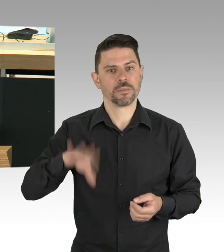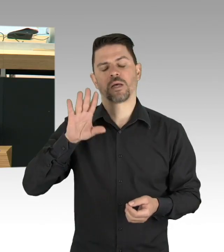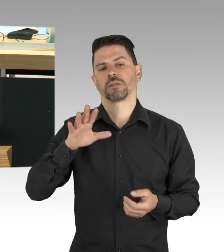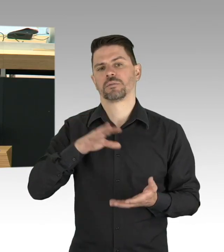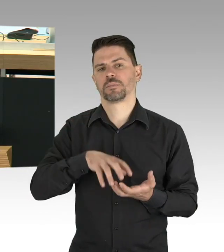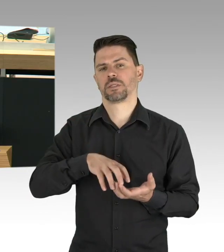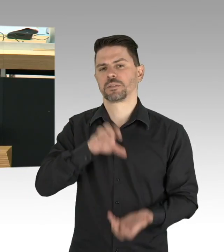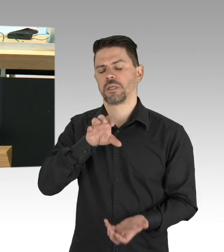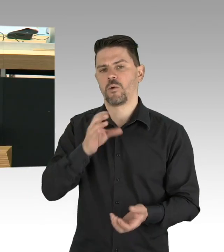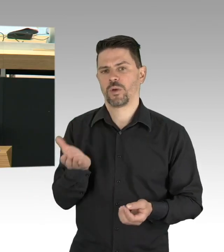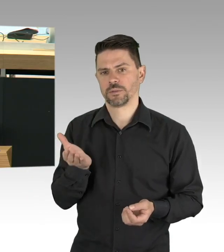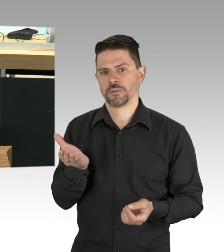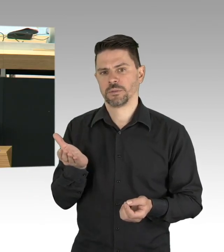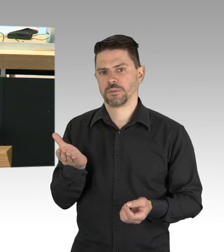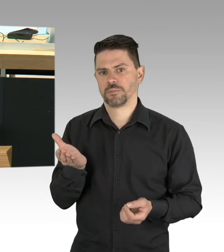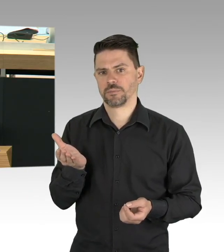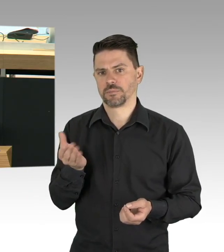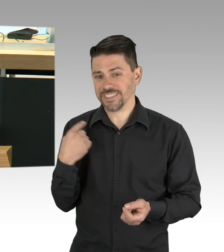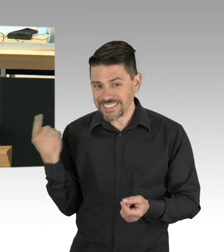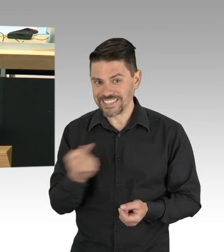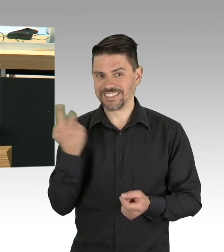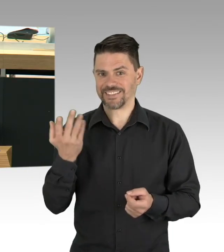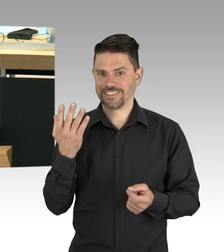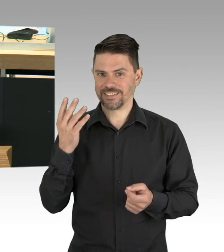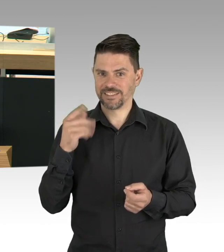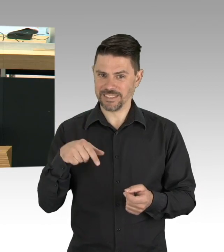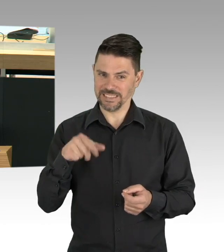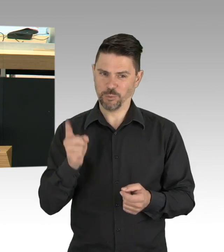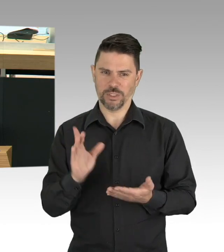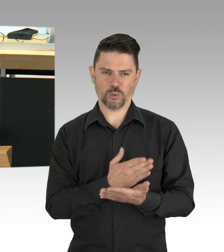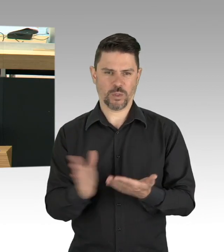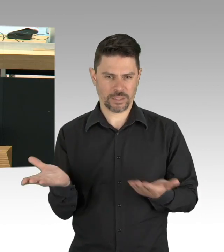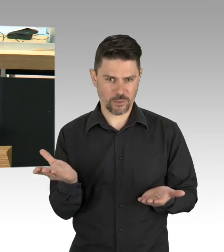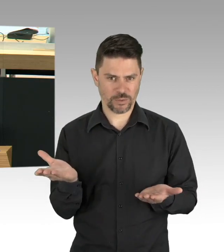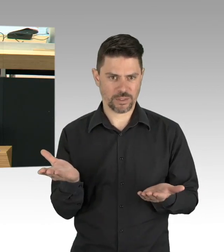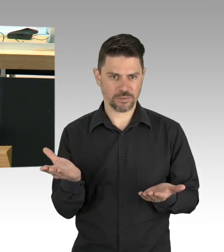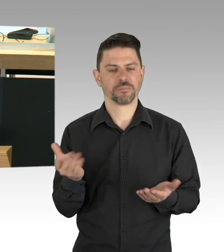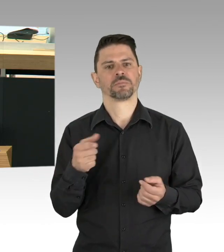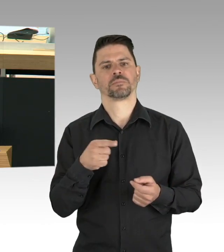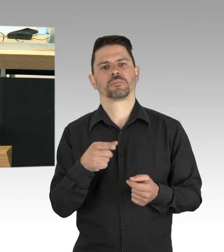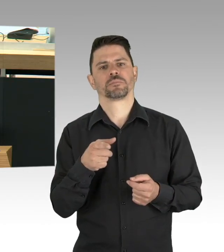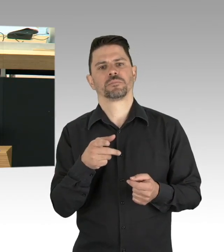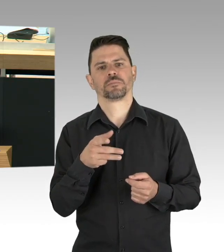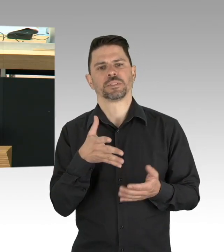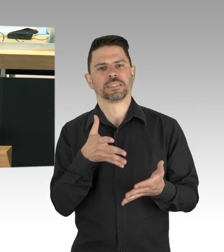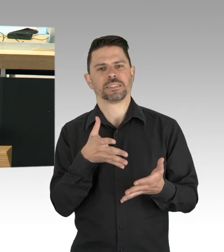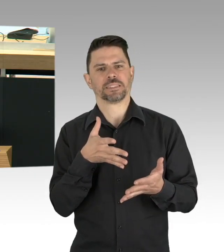hier ist Ihr Gesundheitsminister gefragt, diese Kapazitäten auszunutzen und das hochzufahren, weil es ist doch Unsinn jetzt